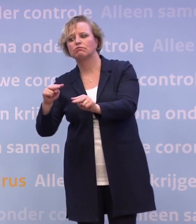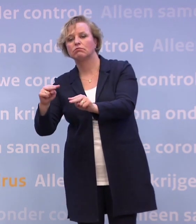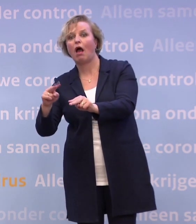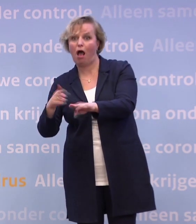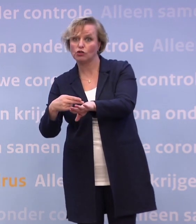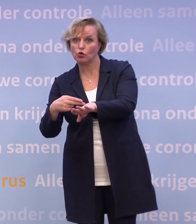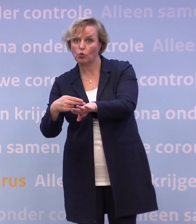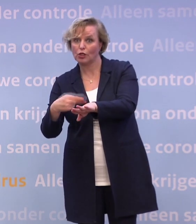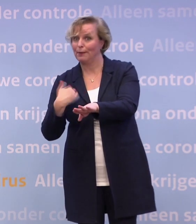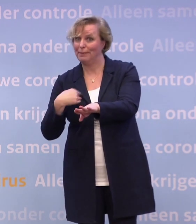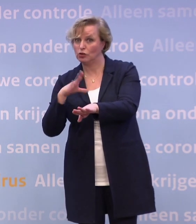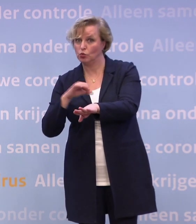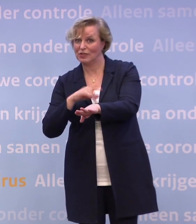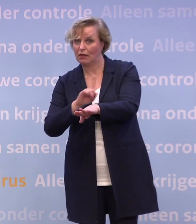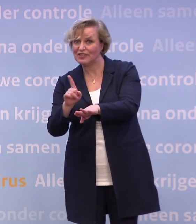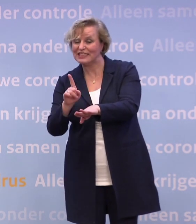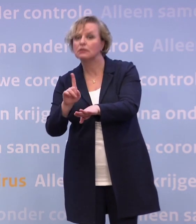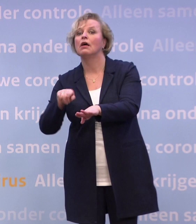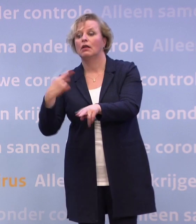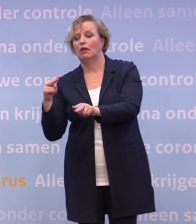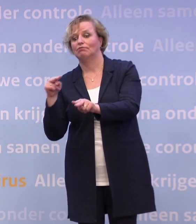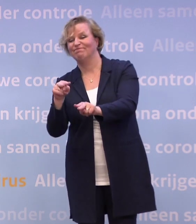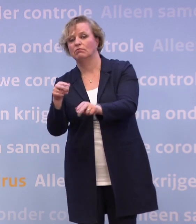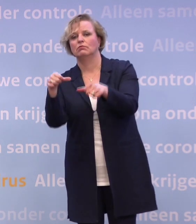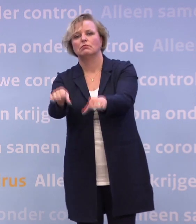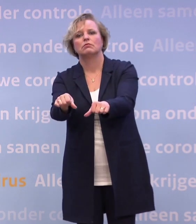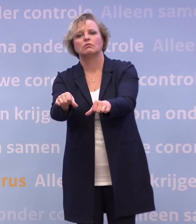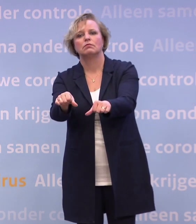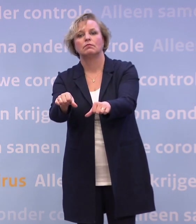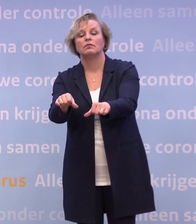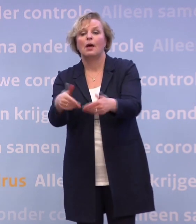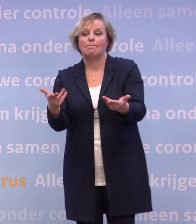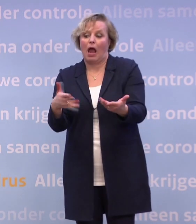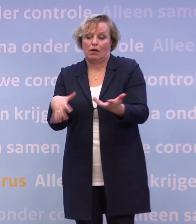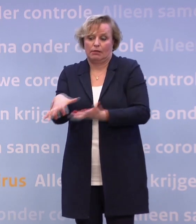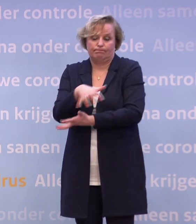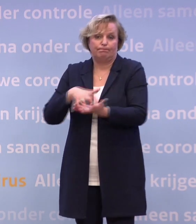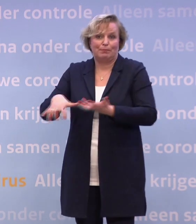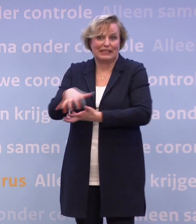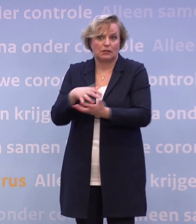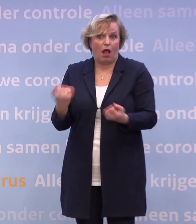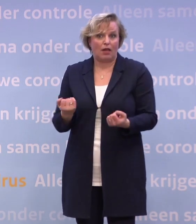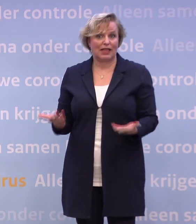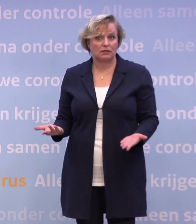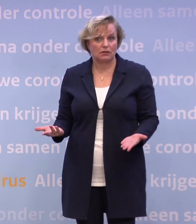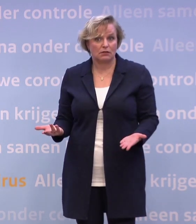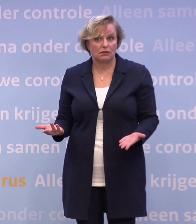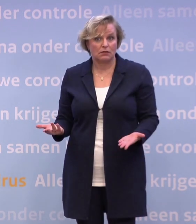...als mensen het niet zelf doen, waar dat kan, af te dwingen. Maar het is natuurlijk altijd een mix. Het is altijd een mix. Maar ik leg echt helemaal niets bij de samenleving.